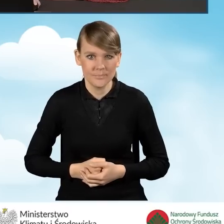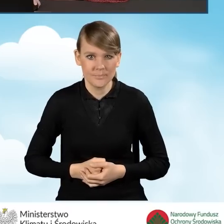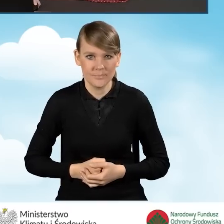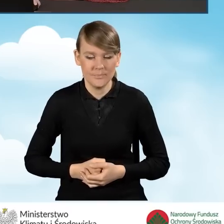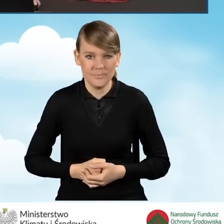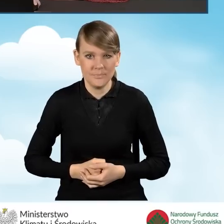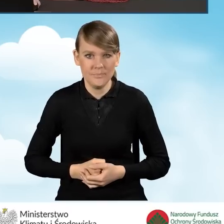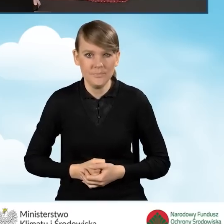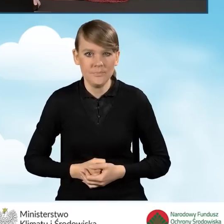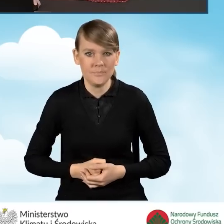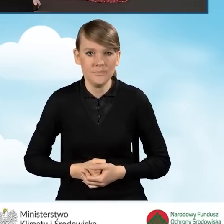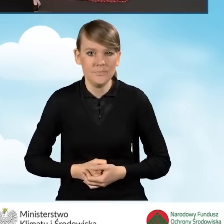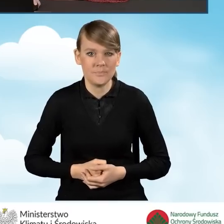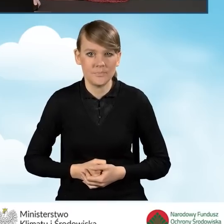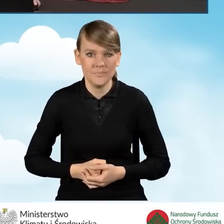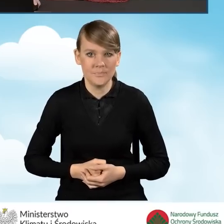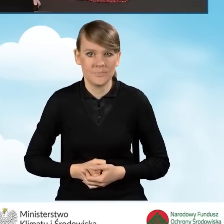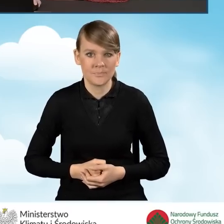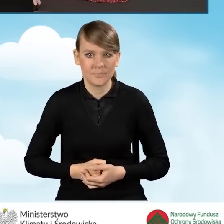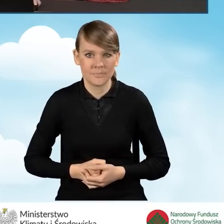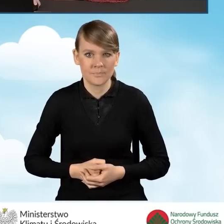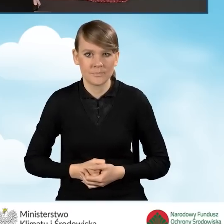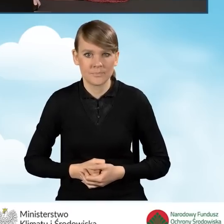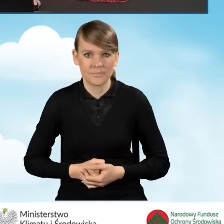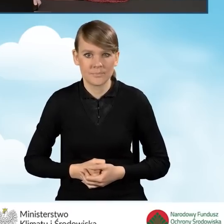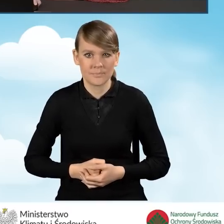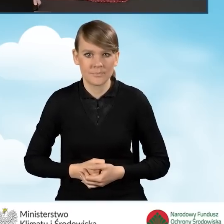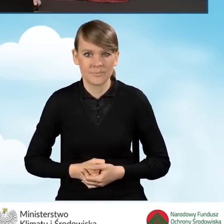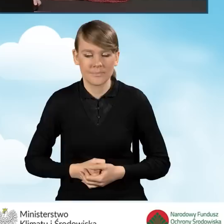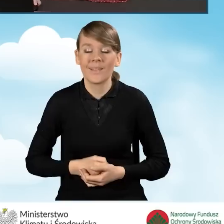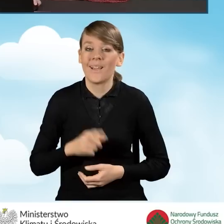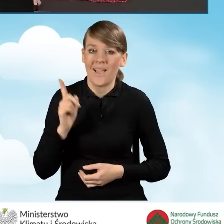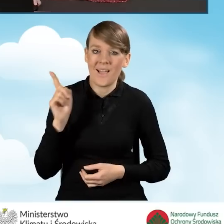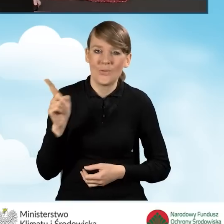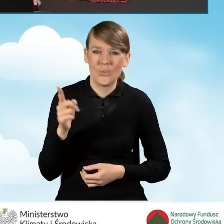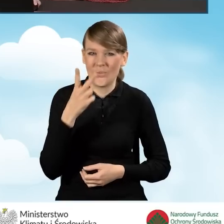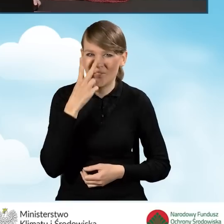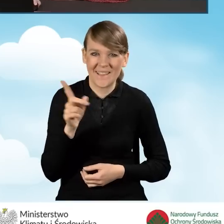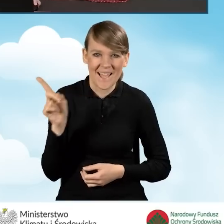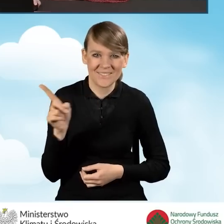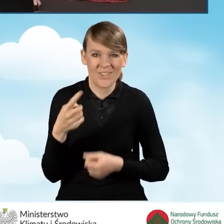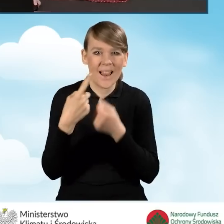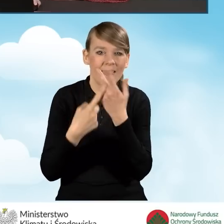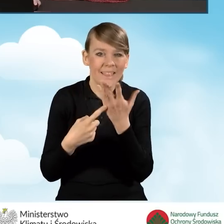w tym momencie zaznaczyć, że liczby, które pojawiają się w tej sekcji,